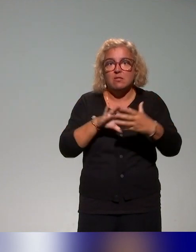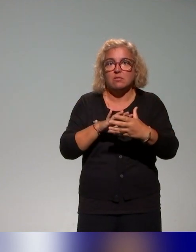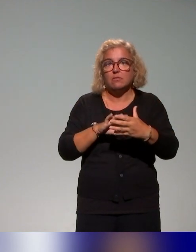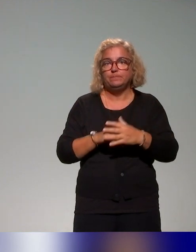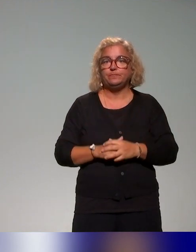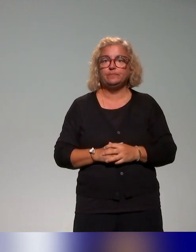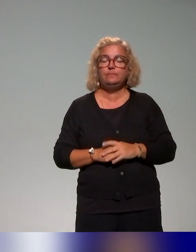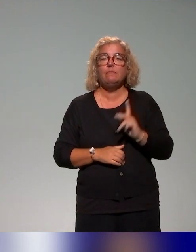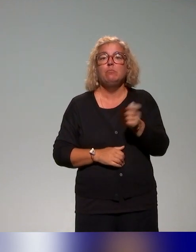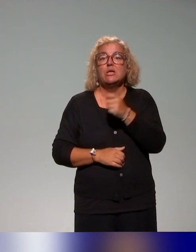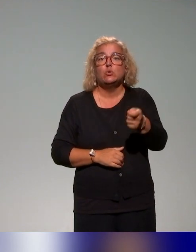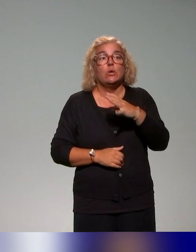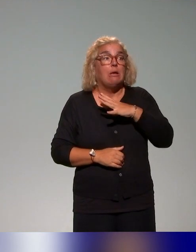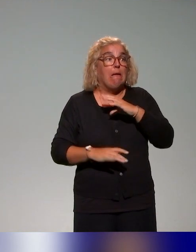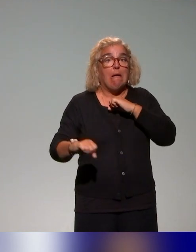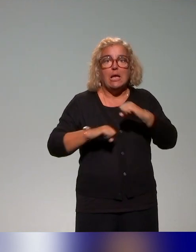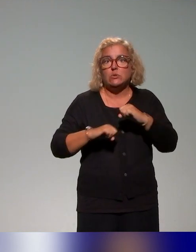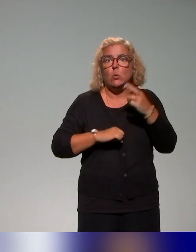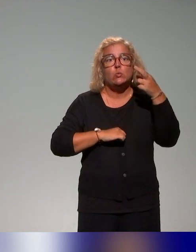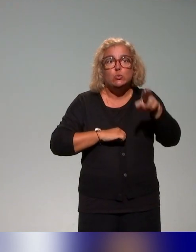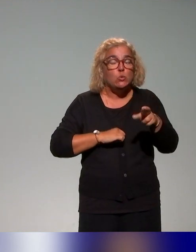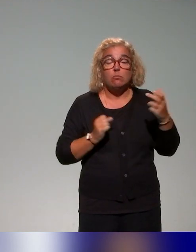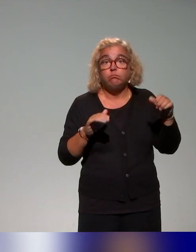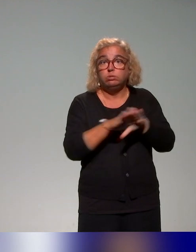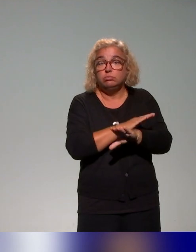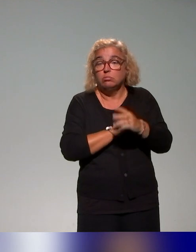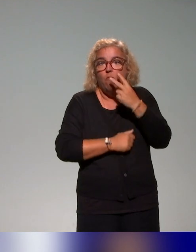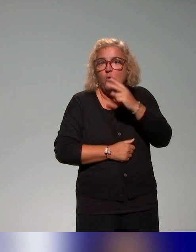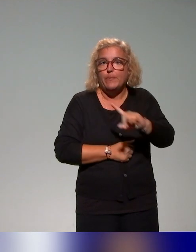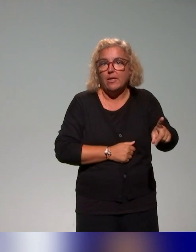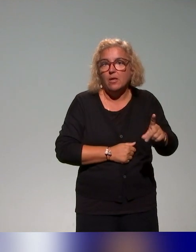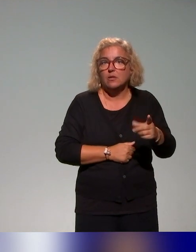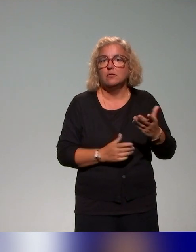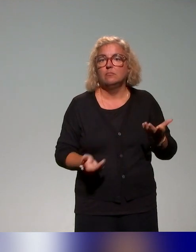Bien évidemment, il y a des actions qu'on n'a pas pu atteindre à travers notre enquête.